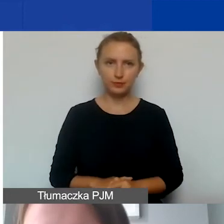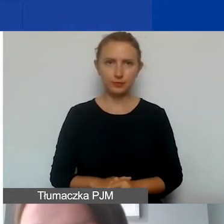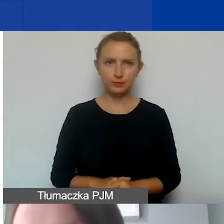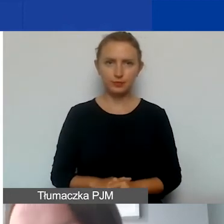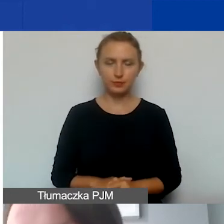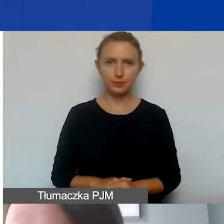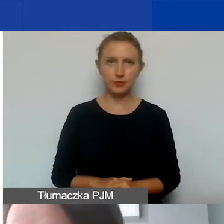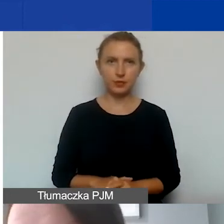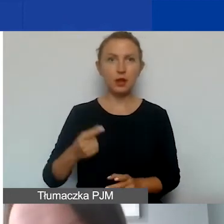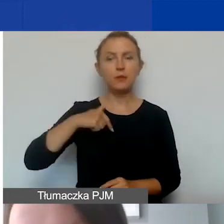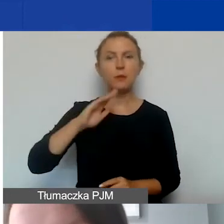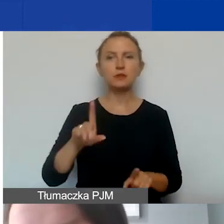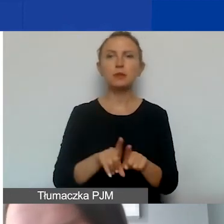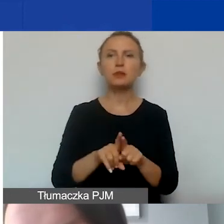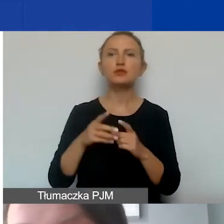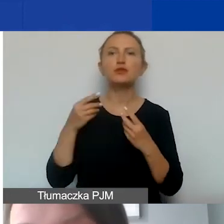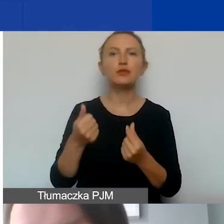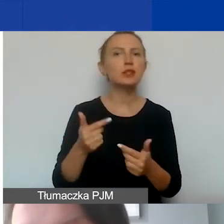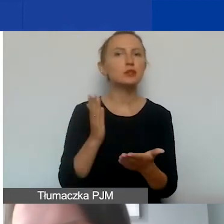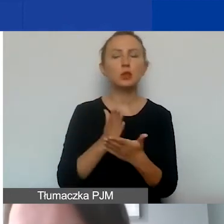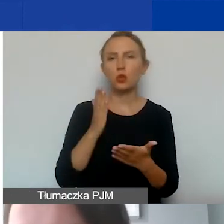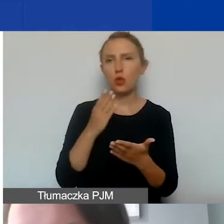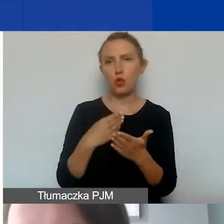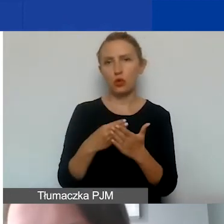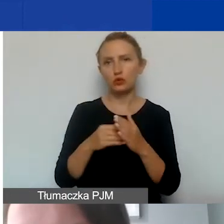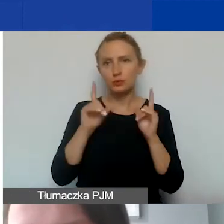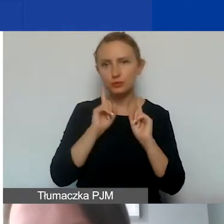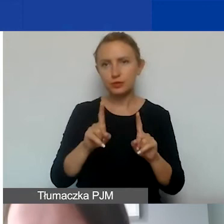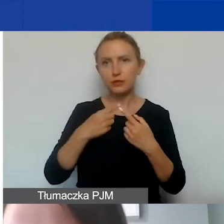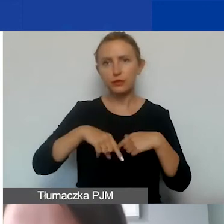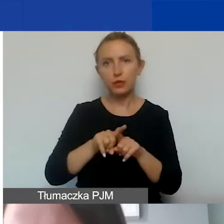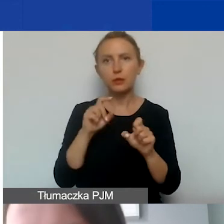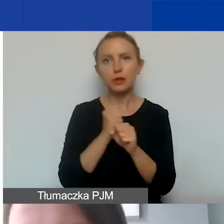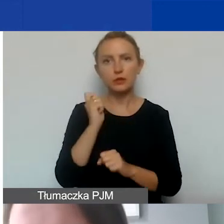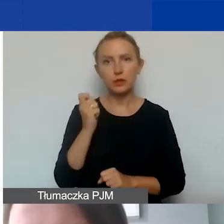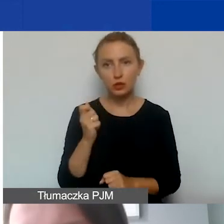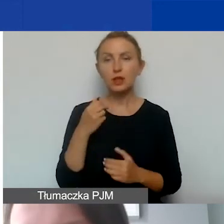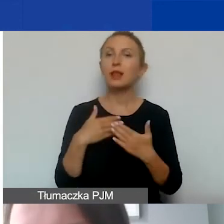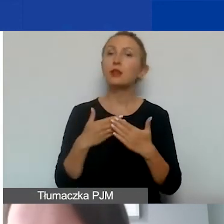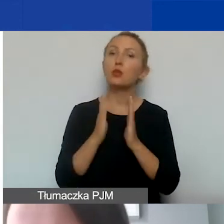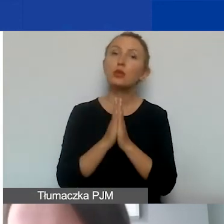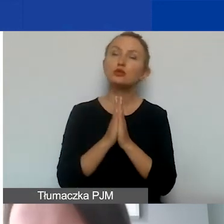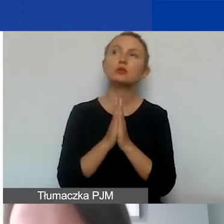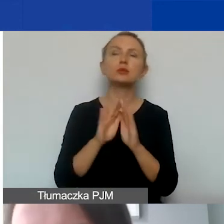Będziemy oczywiście finansować tylko koszty faktycznie przepracowanych godzin, dlatego prosimy, aby wszystkie umowy,